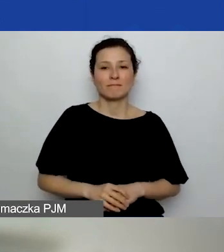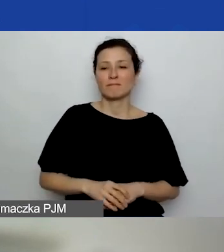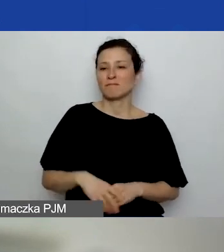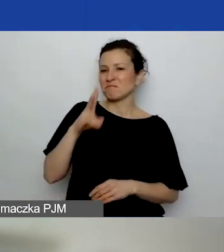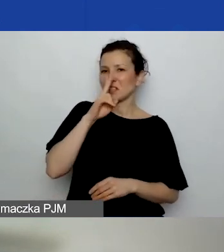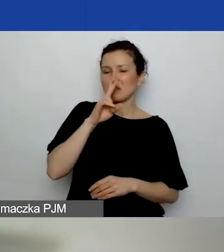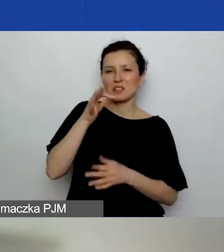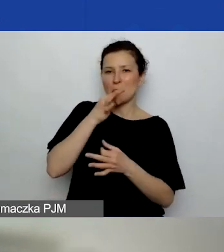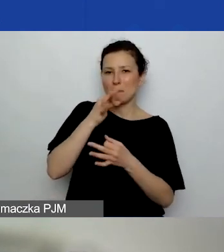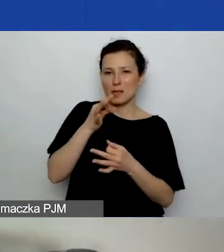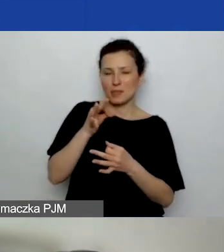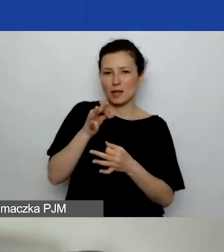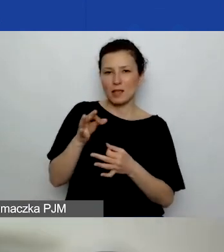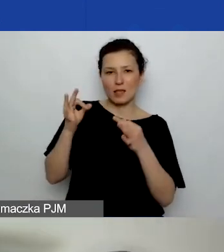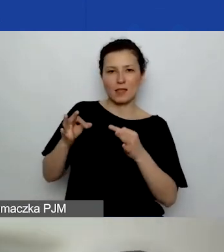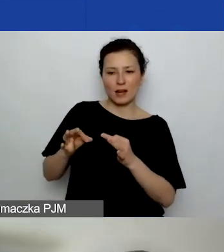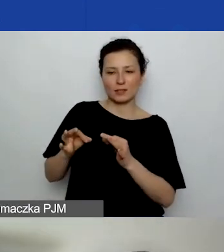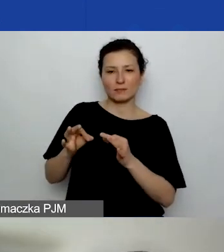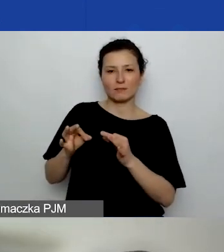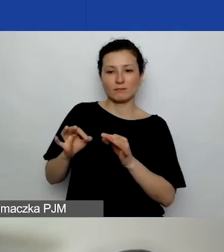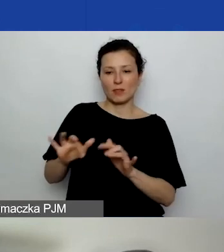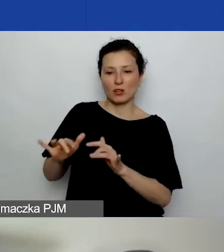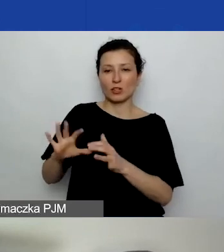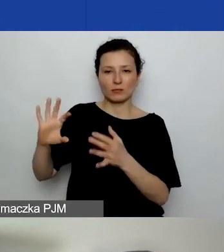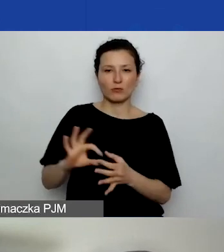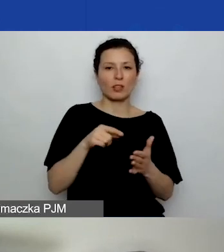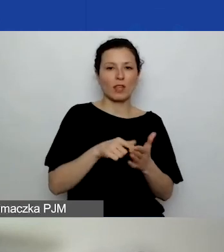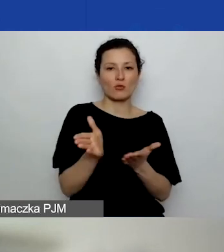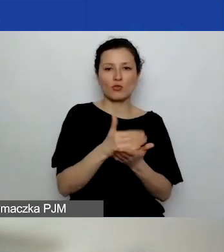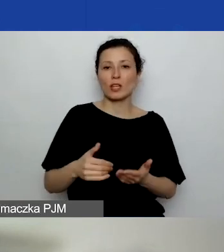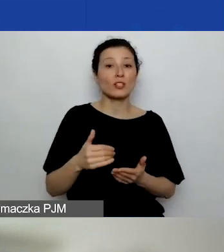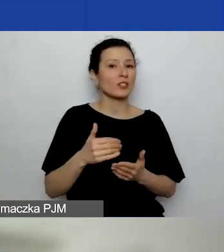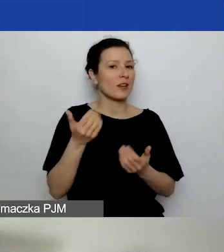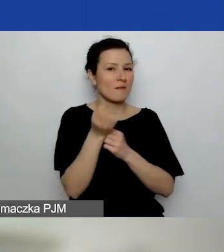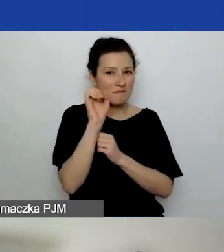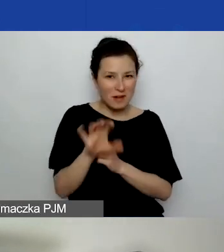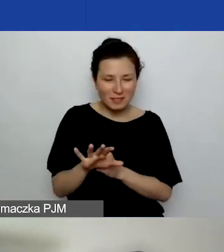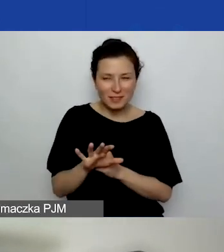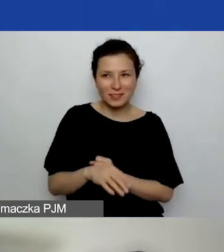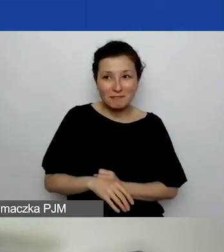które pojawiłyby się na czacie do tej części prezentacji. Zgaduję, że wszystkie informacje